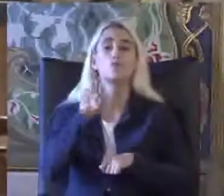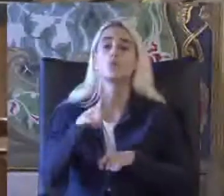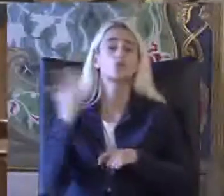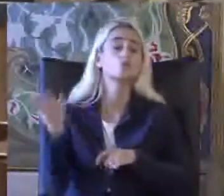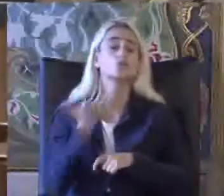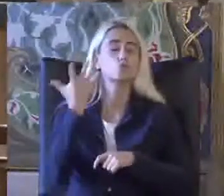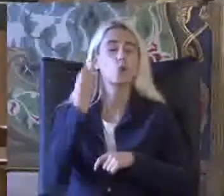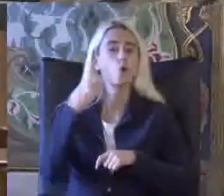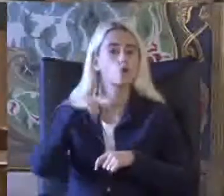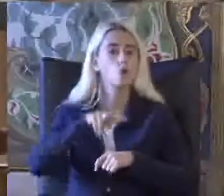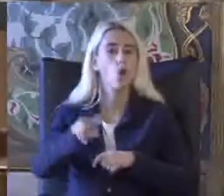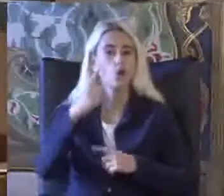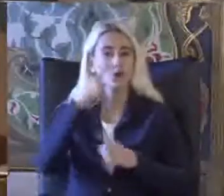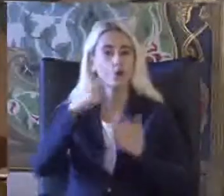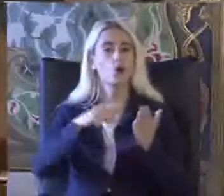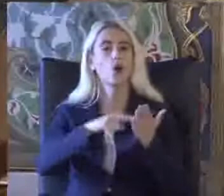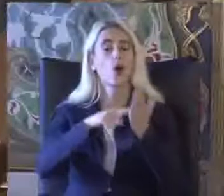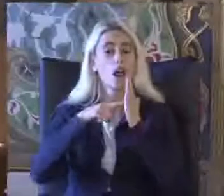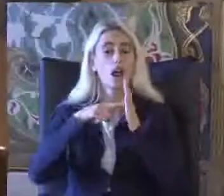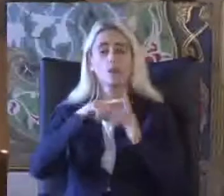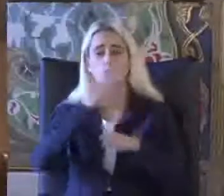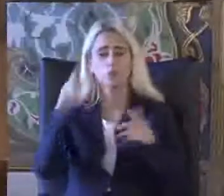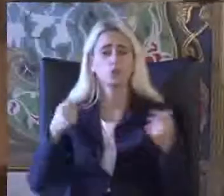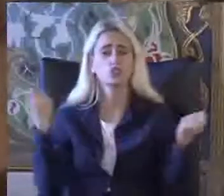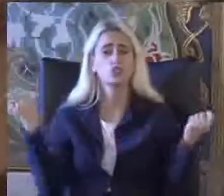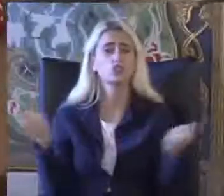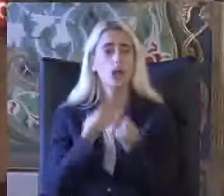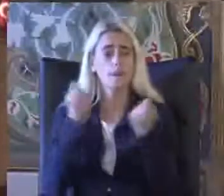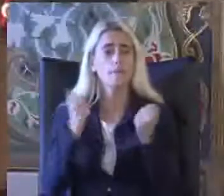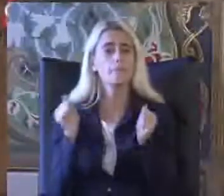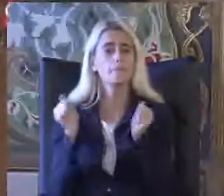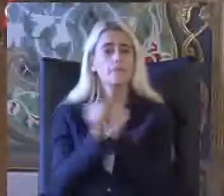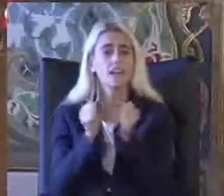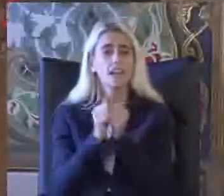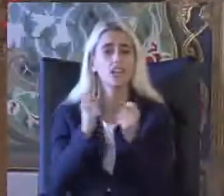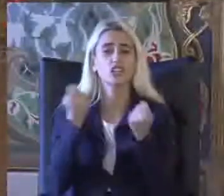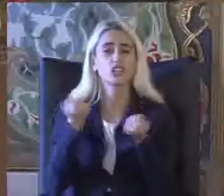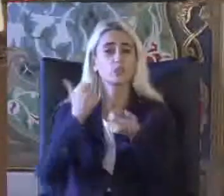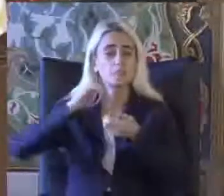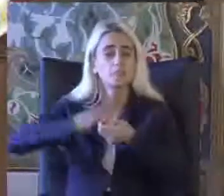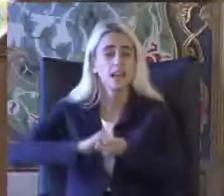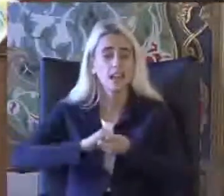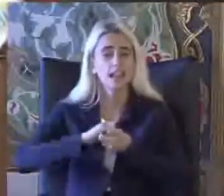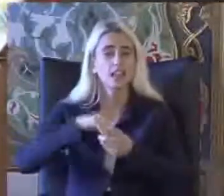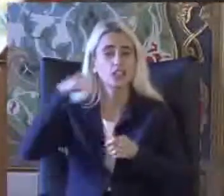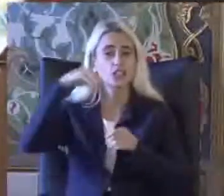Serisi ve bu alanda bütün çabalarımızın birlikte işbirliği içinde ve özel